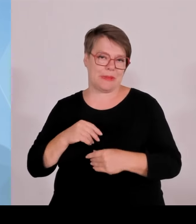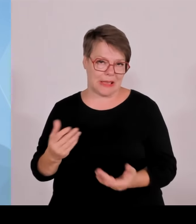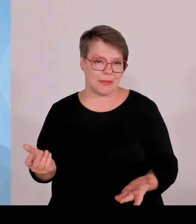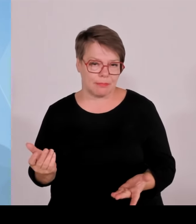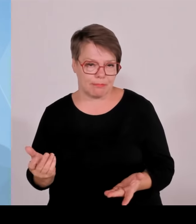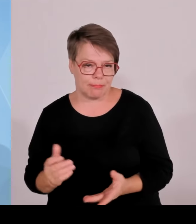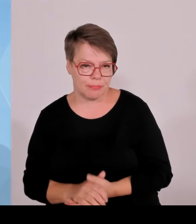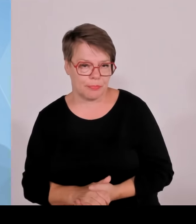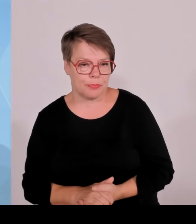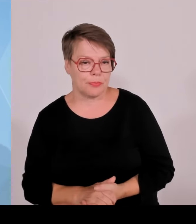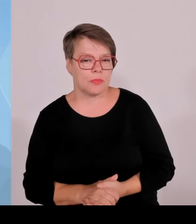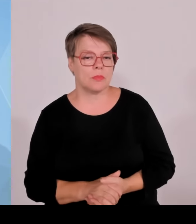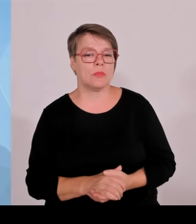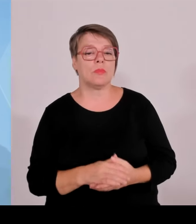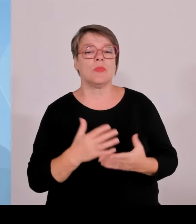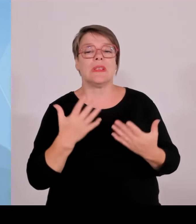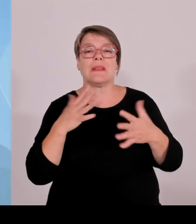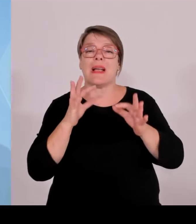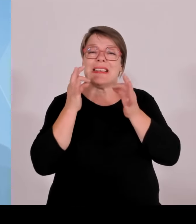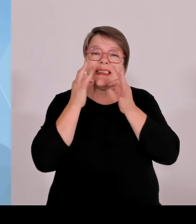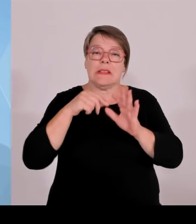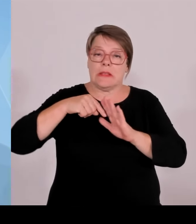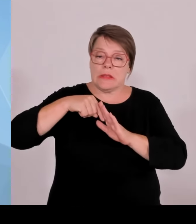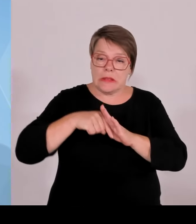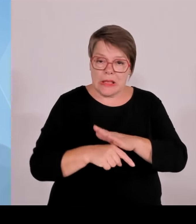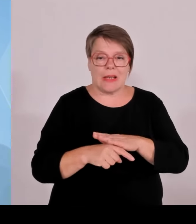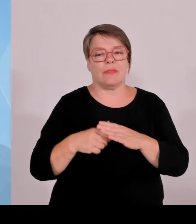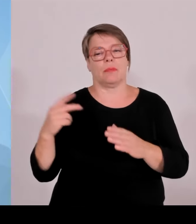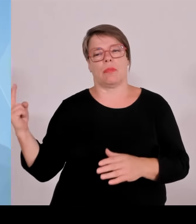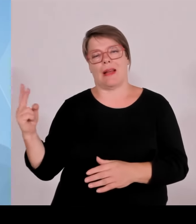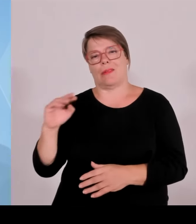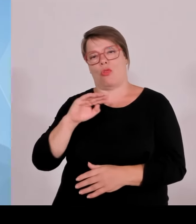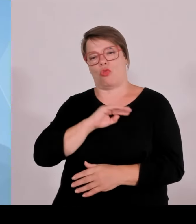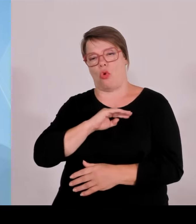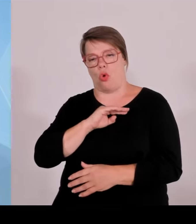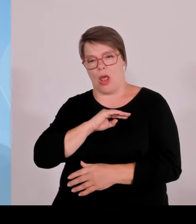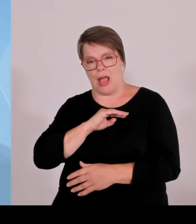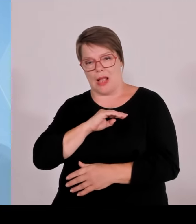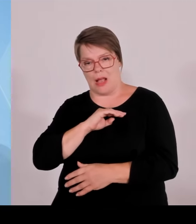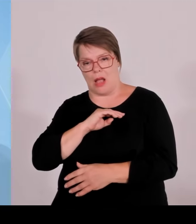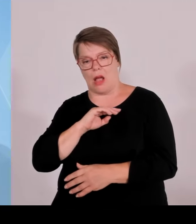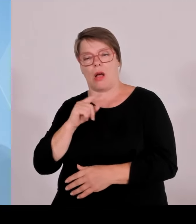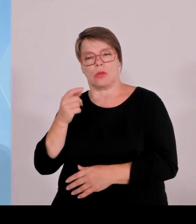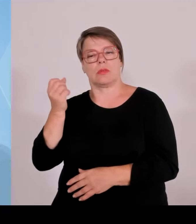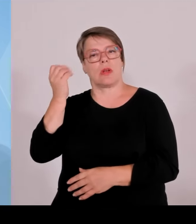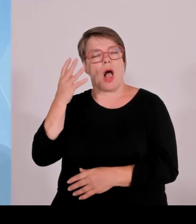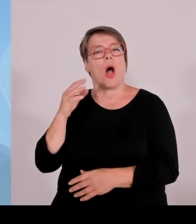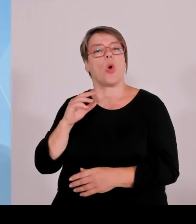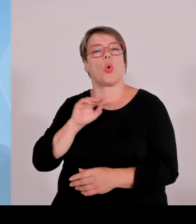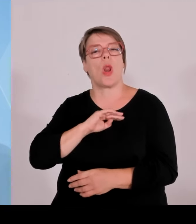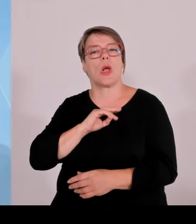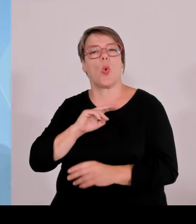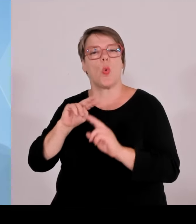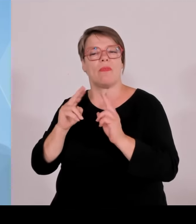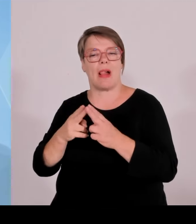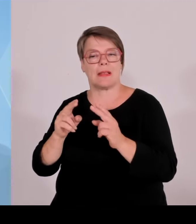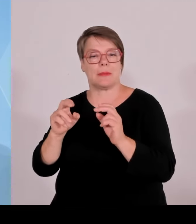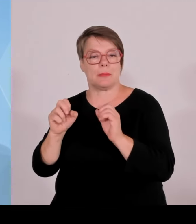erfreulicherweise ein weiteres zweites nationales Naturmonument bekommen werden. Eine kann man schon daran erkennen,